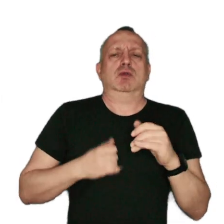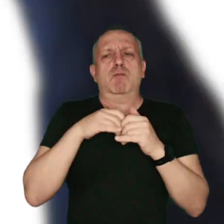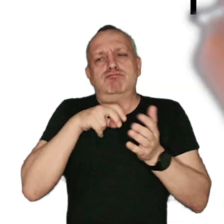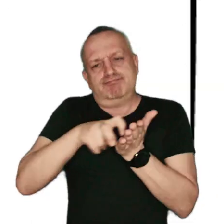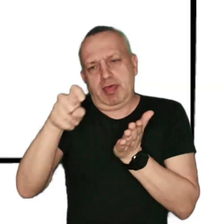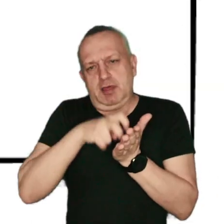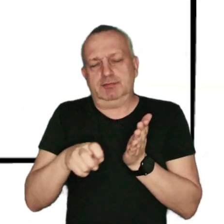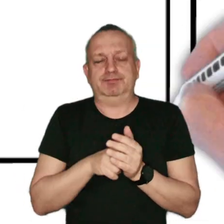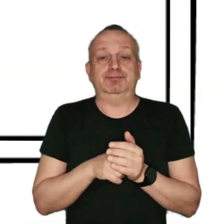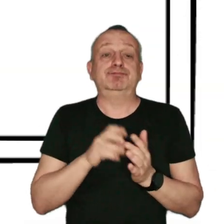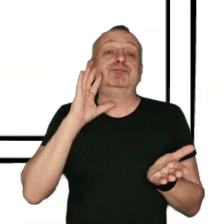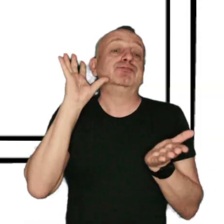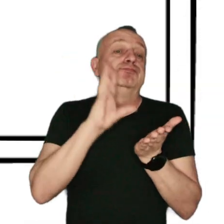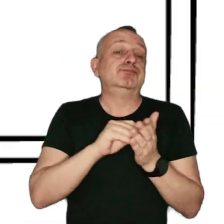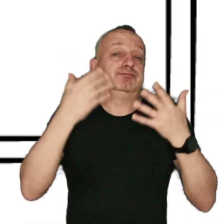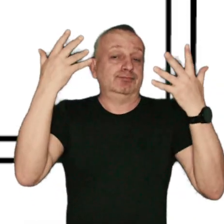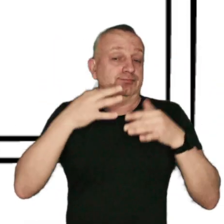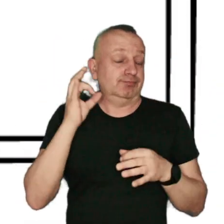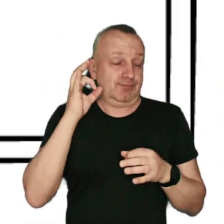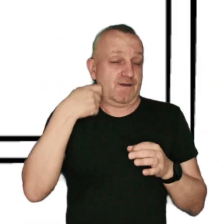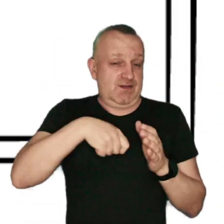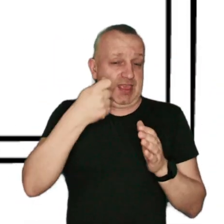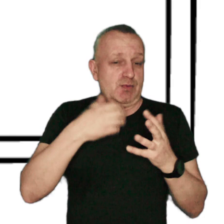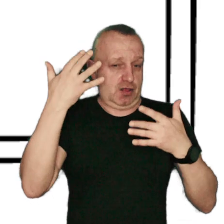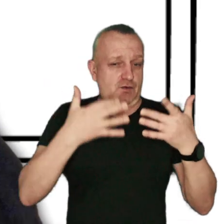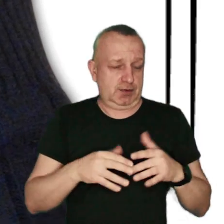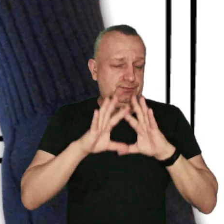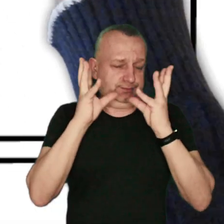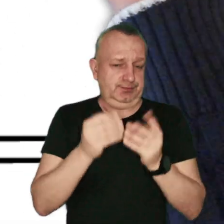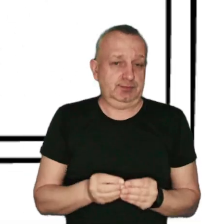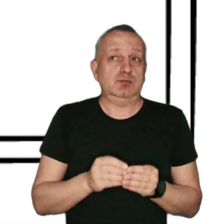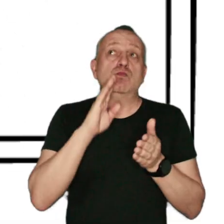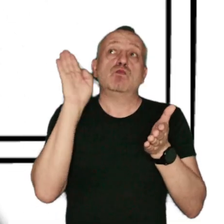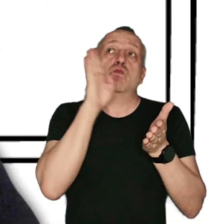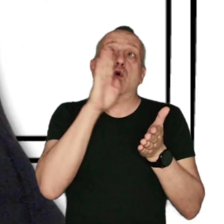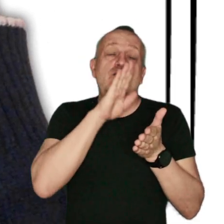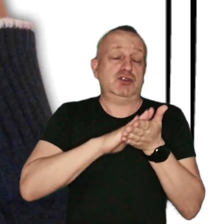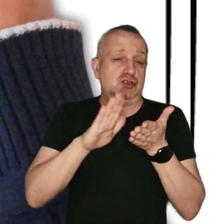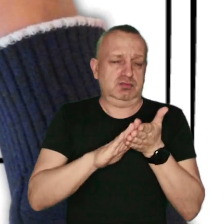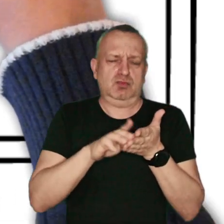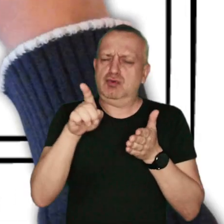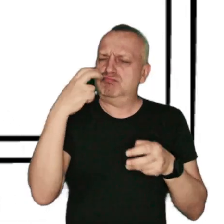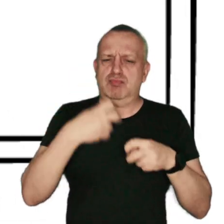Na koniec podsumujmy najważniejsze informacje z naszego filmu: Zanieczyszczenie powietrza to poważny problem,